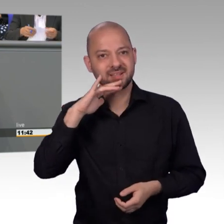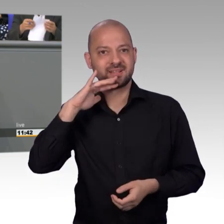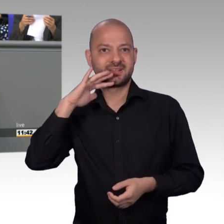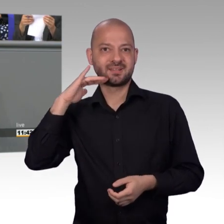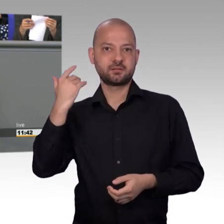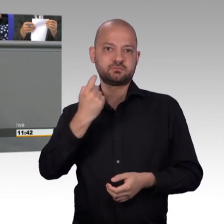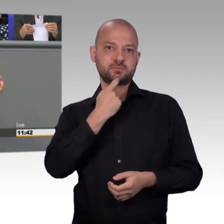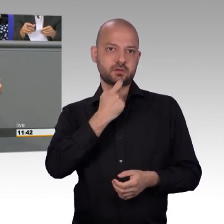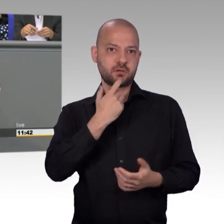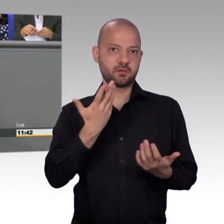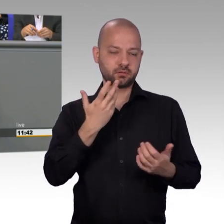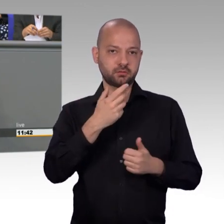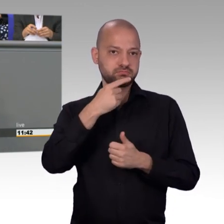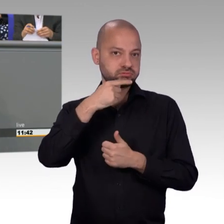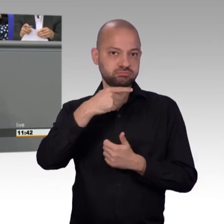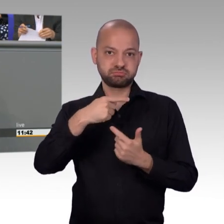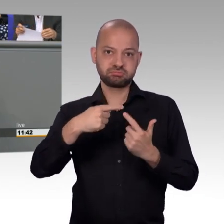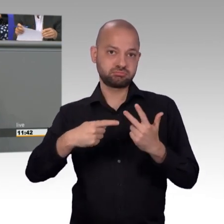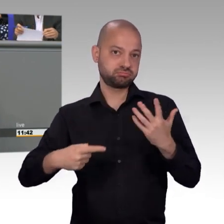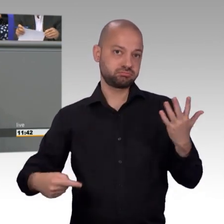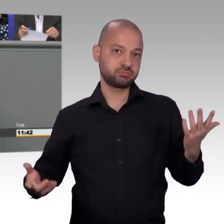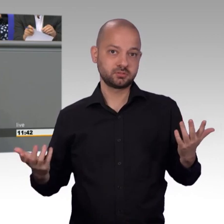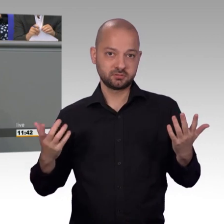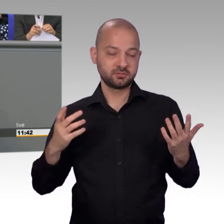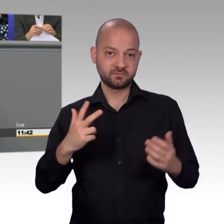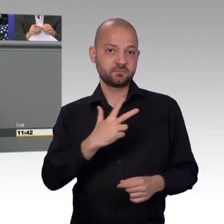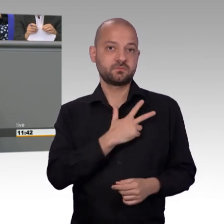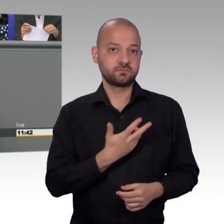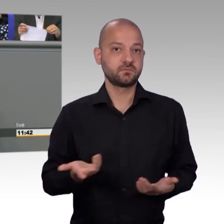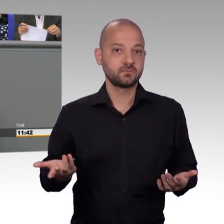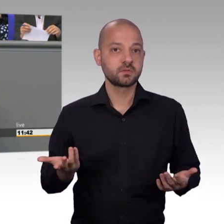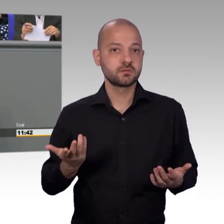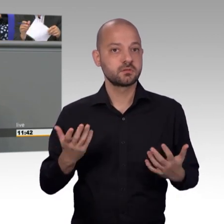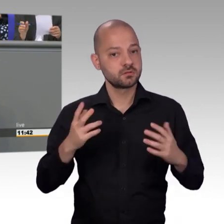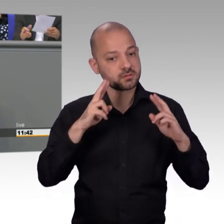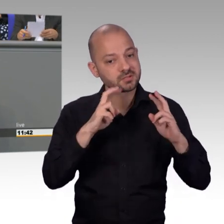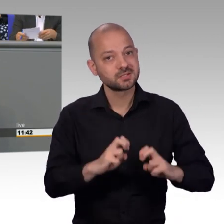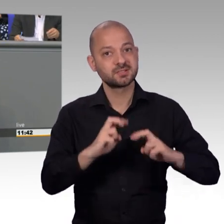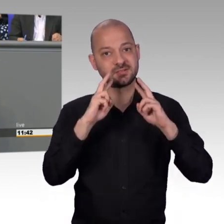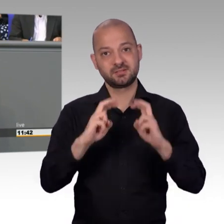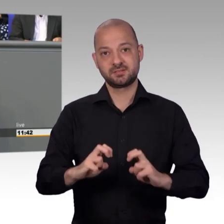und das ist, da wir alle noch in anderen Ausschüssen tätig sind, nicht immer ganz einfach.